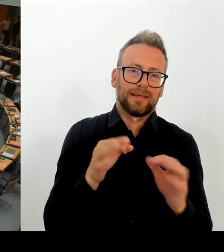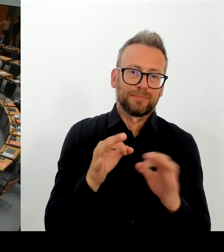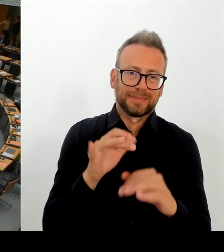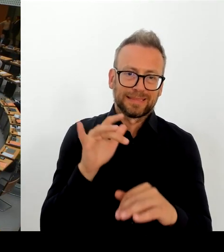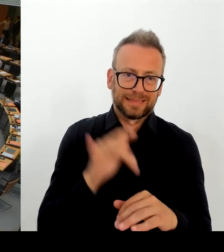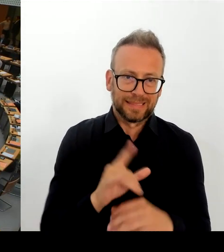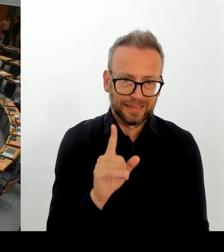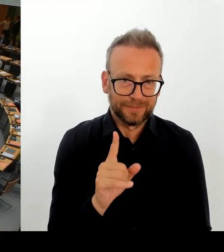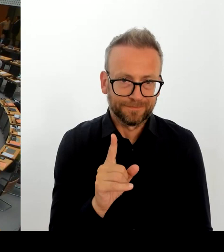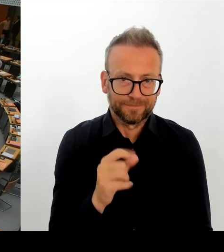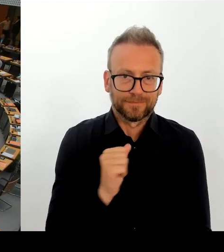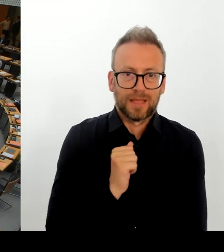Kleinen Moment. Kommt gleich.